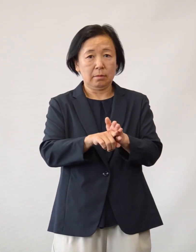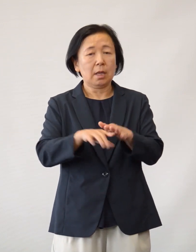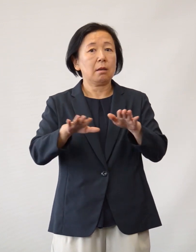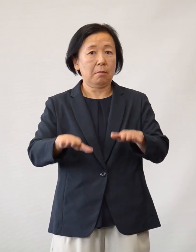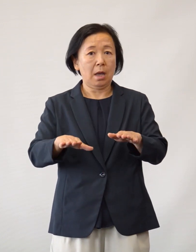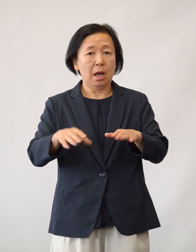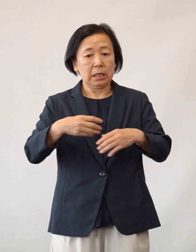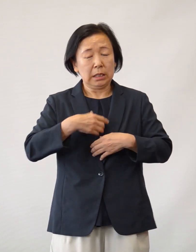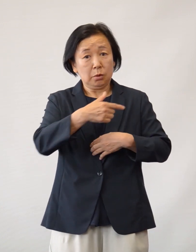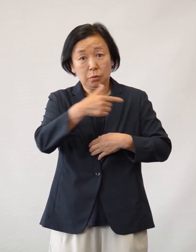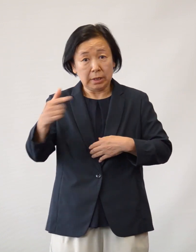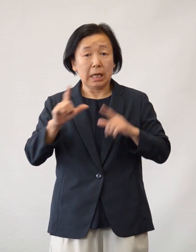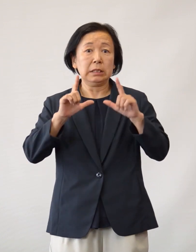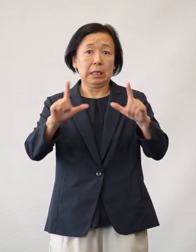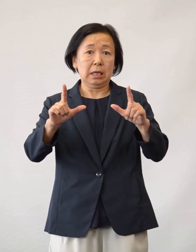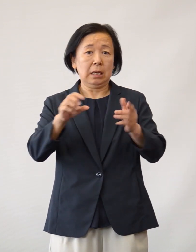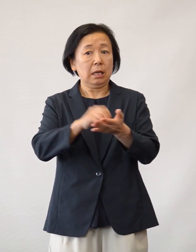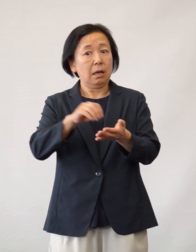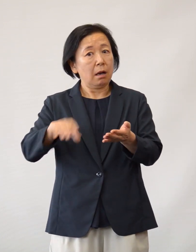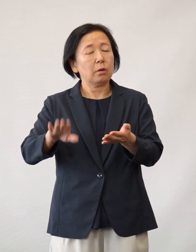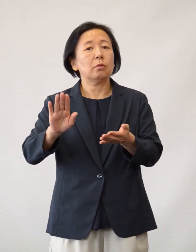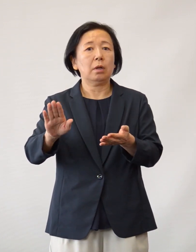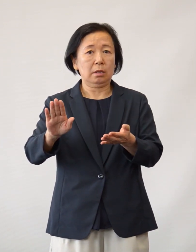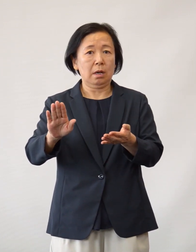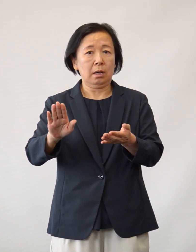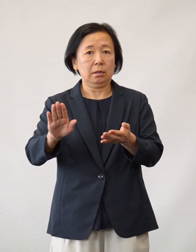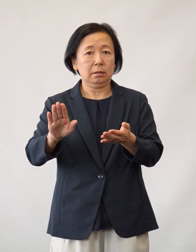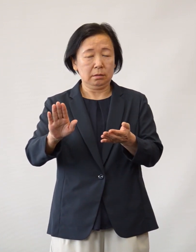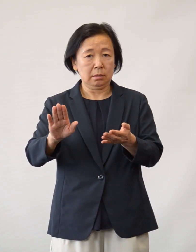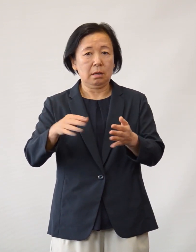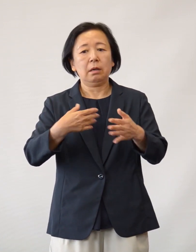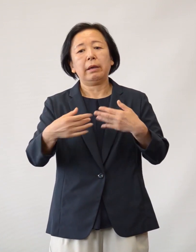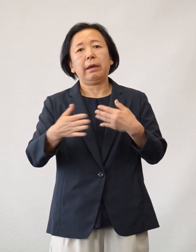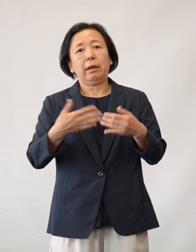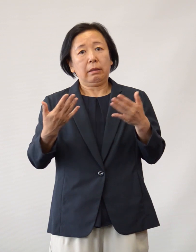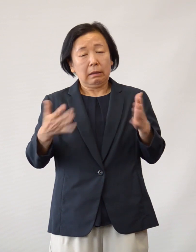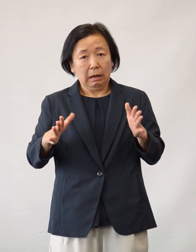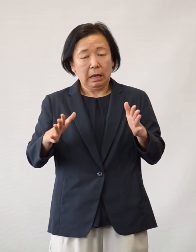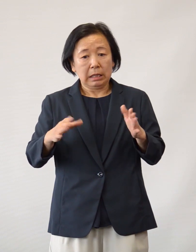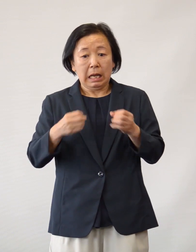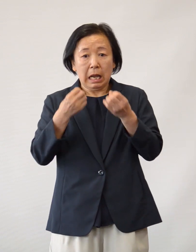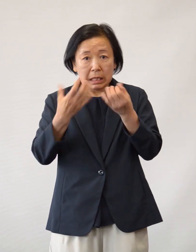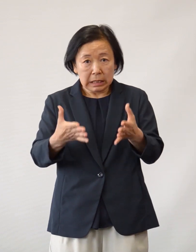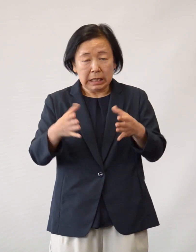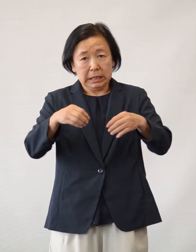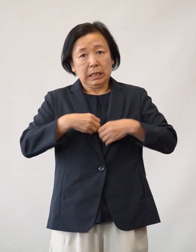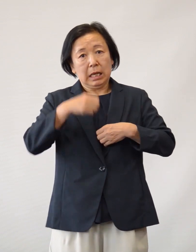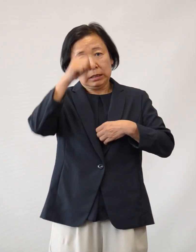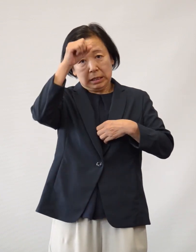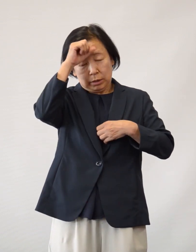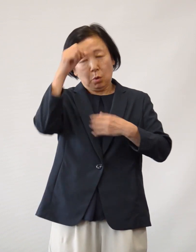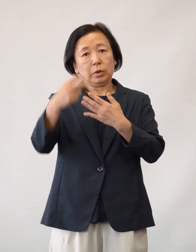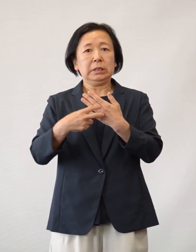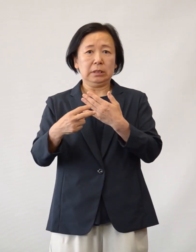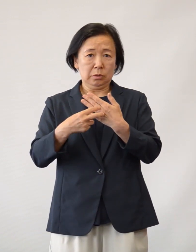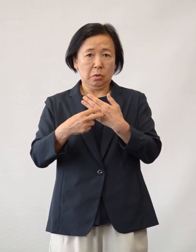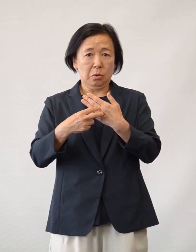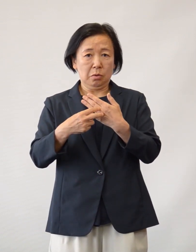現在、緊急事態宣言が解除されるに至りましたが 初めての新しい感染症診療にあたっては